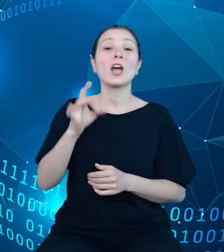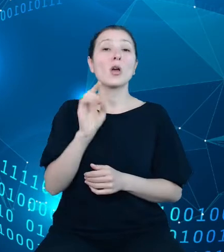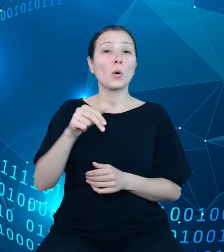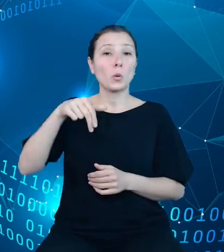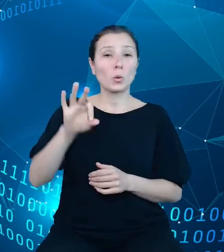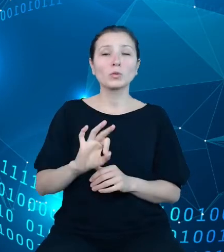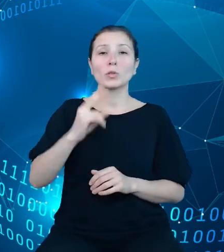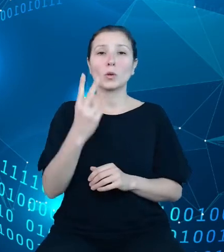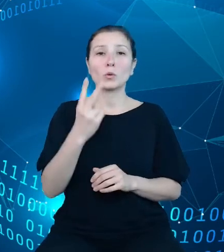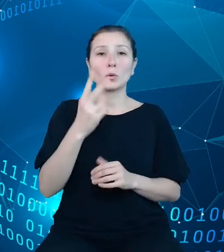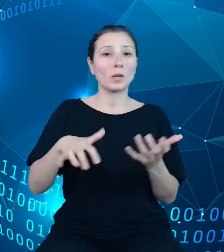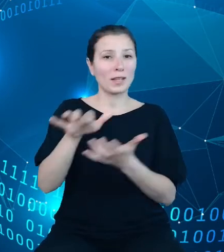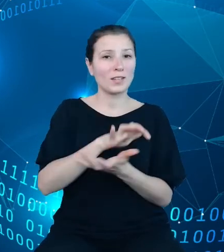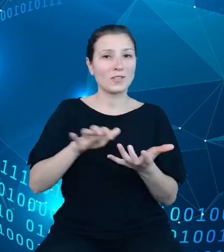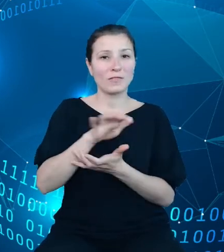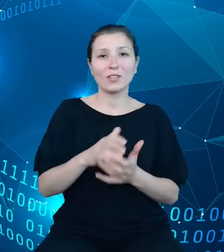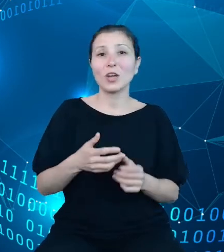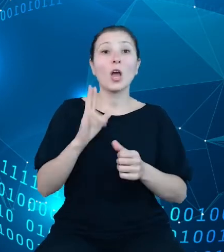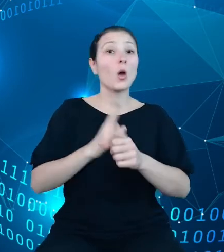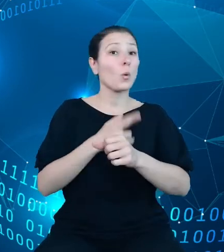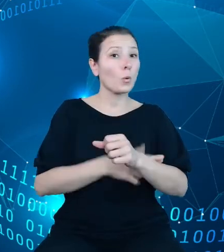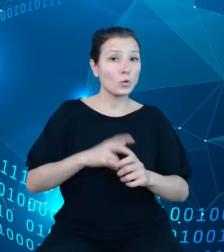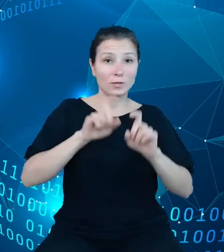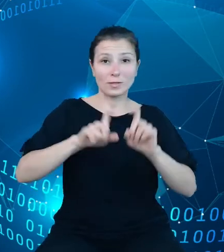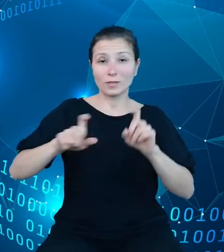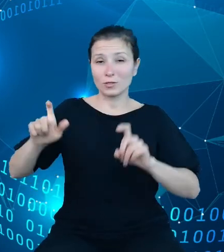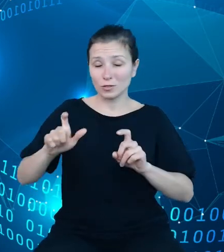świecie urzędem statystycznym jeżeli chodzi o otwieranie danych